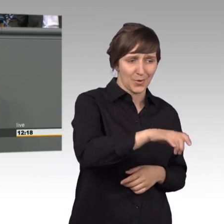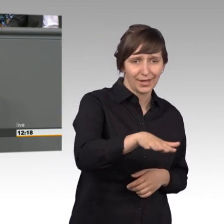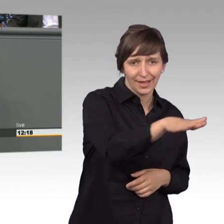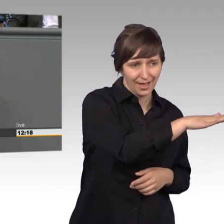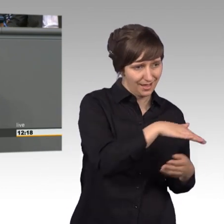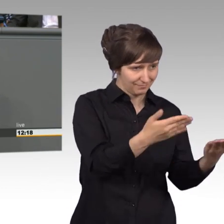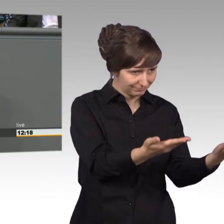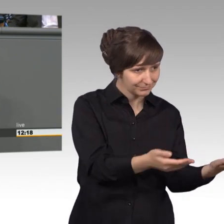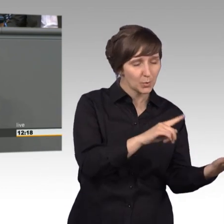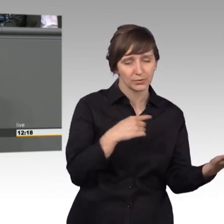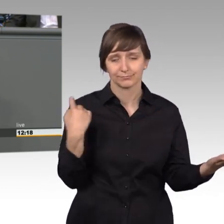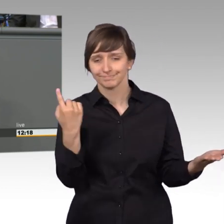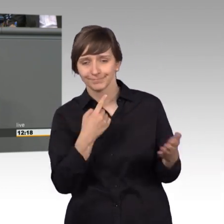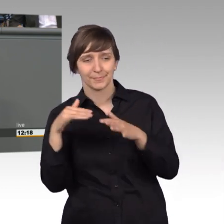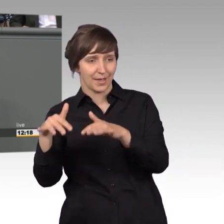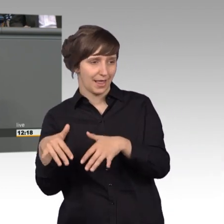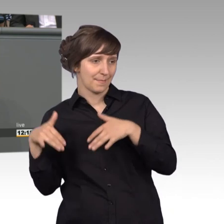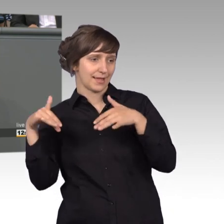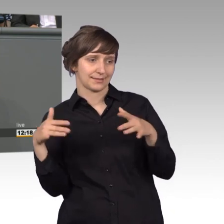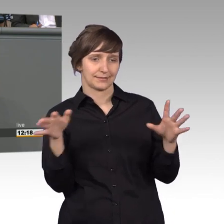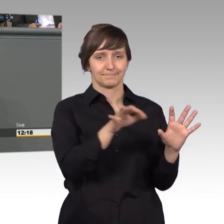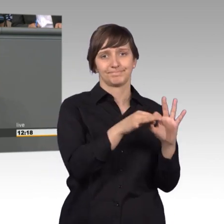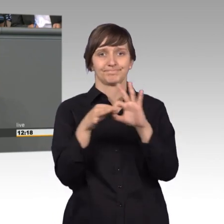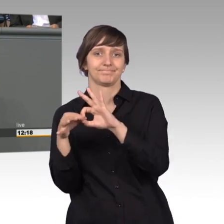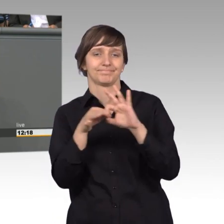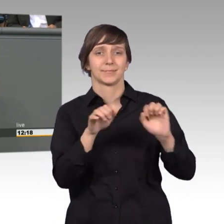und Bürger, und uns dem Parlament herzustellen. Dieses demokratische